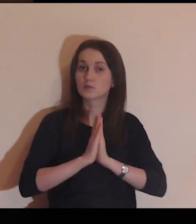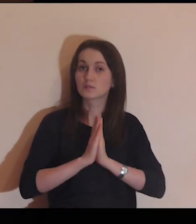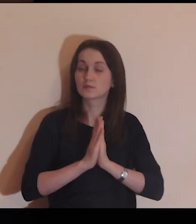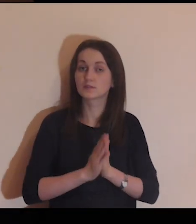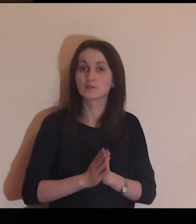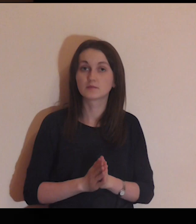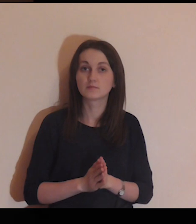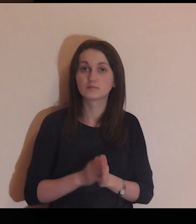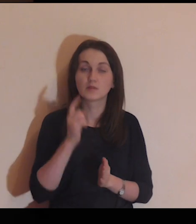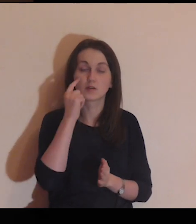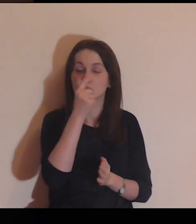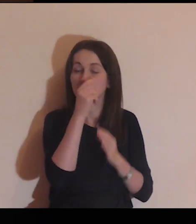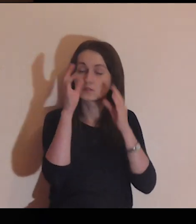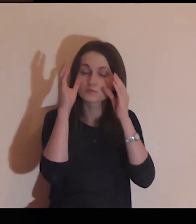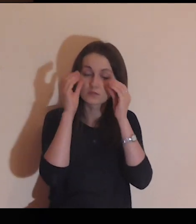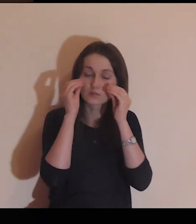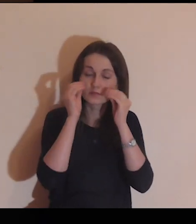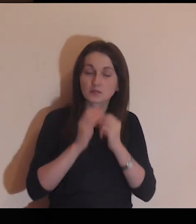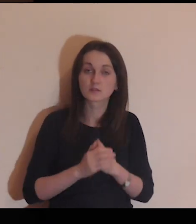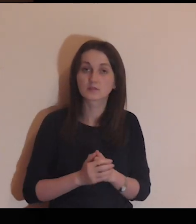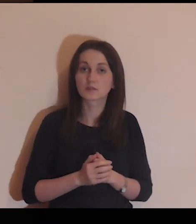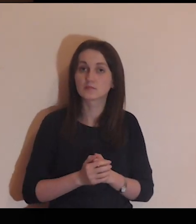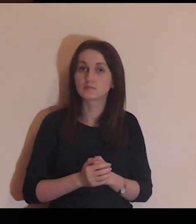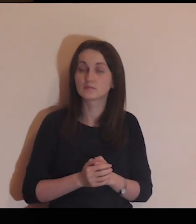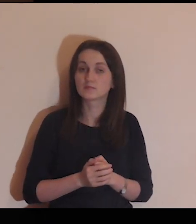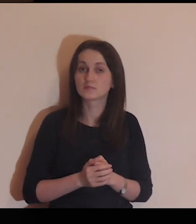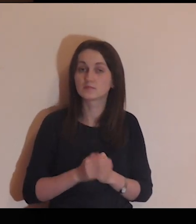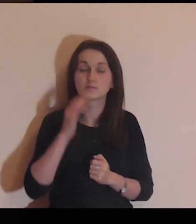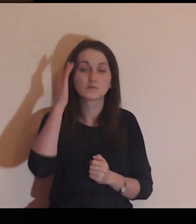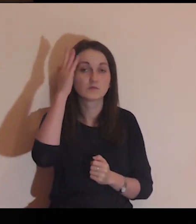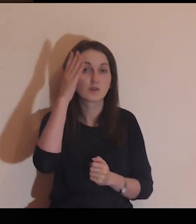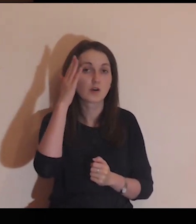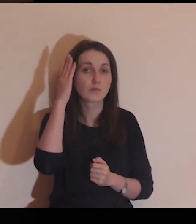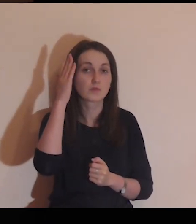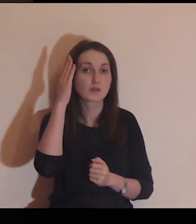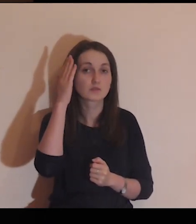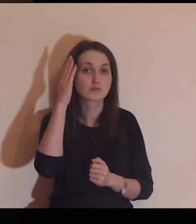Na początku tej modlitwy, mając zamknięte oczy,